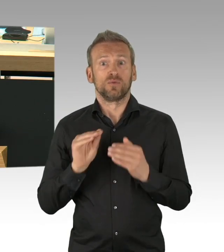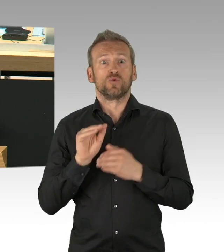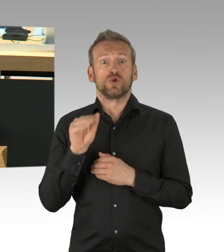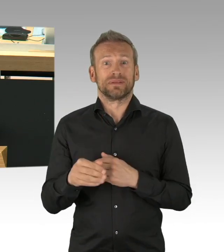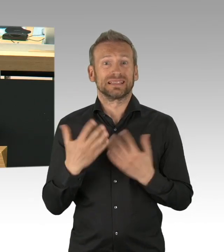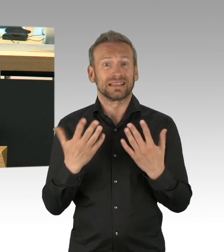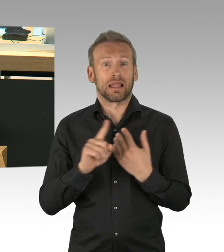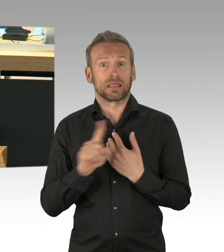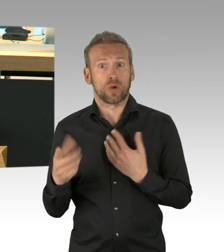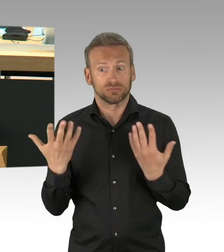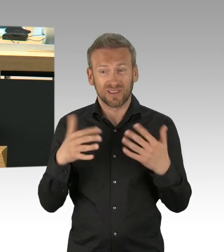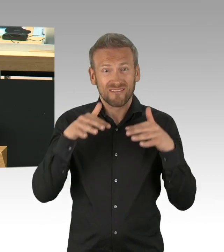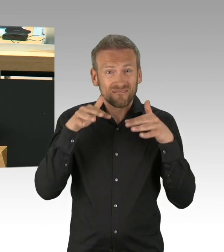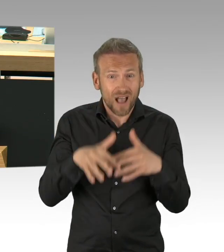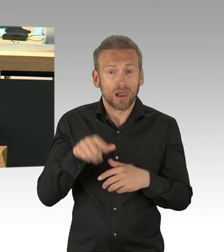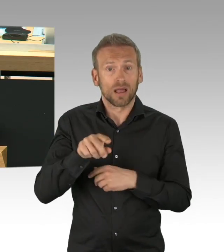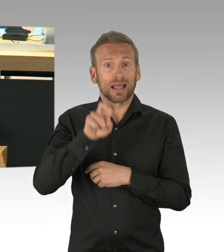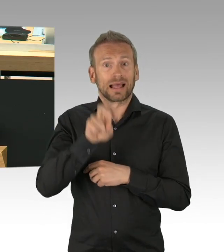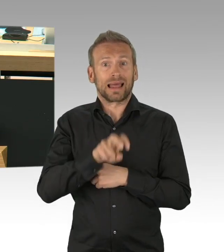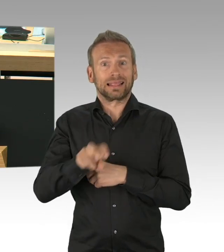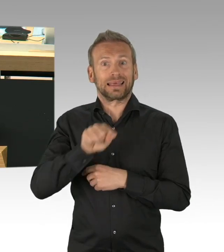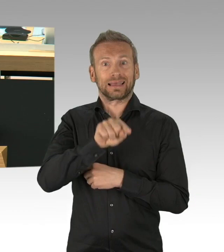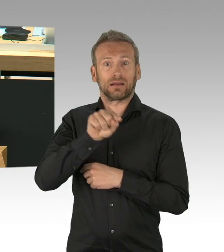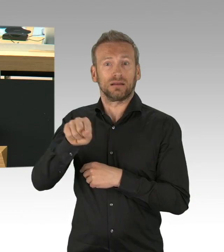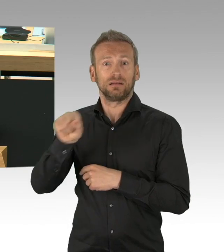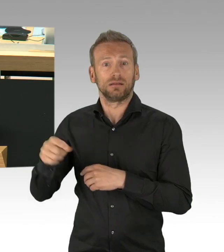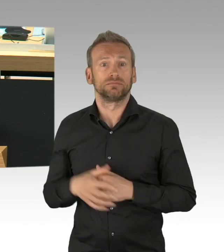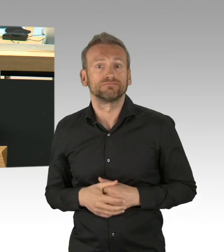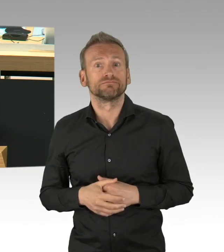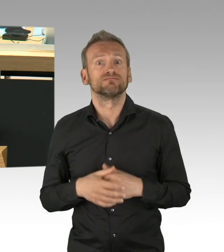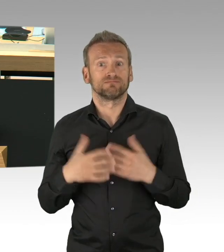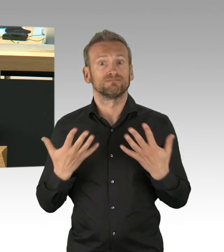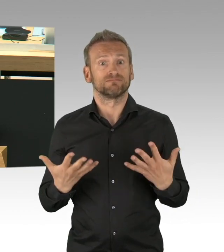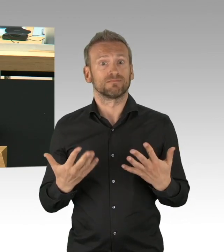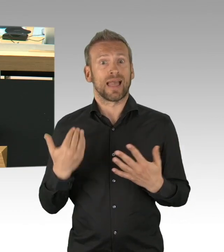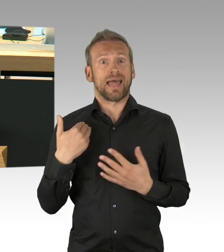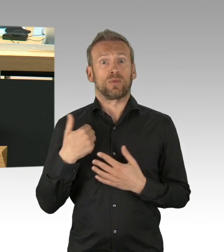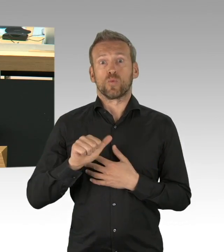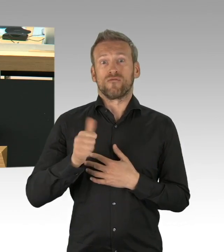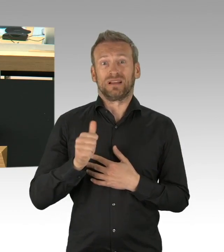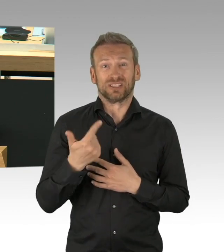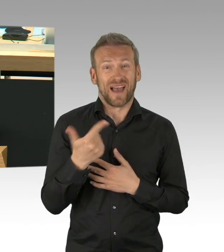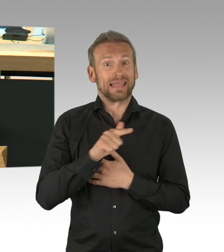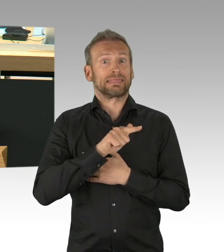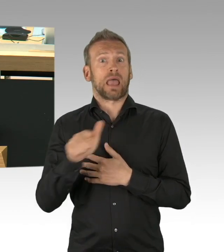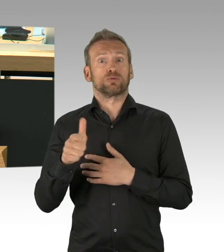wir hätten Leichenstapelsäcke, die noch leer sind, teilweise leider gefüllt auf dem Corona-Messegelände,